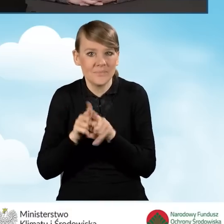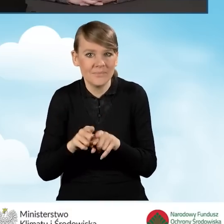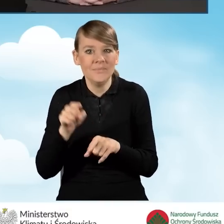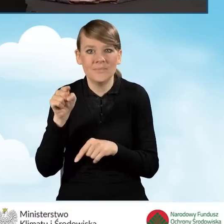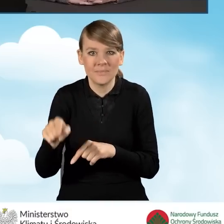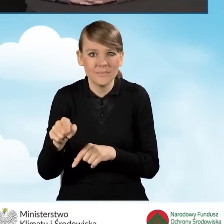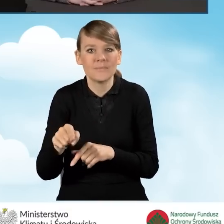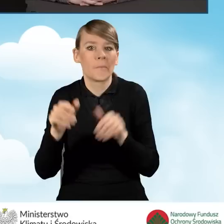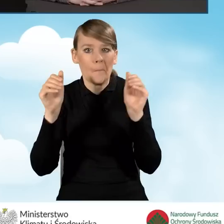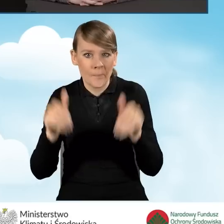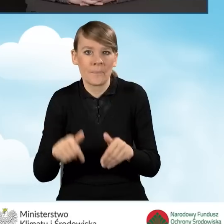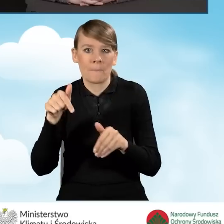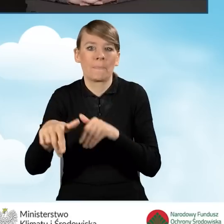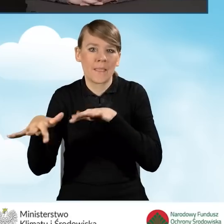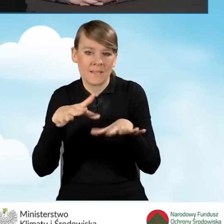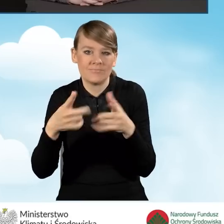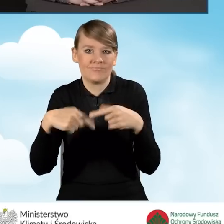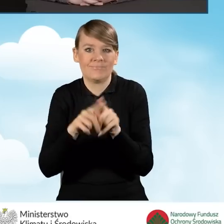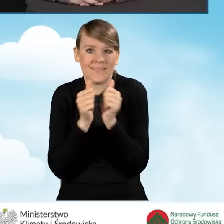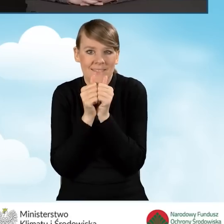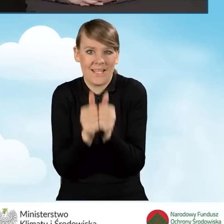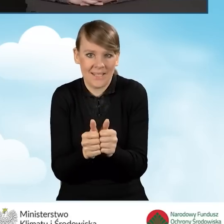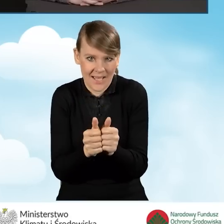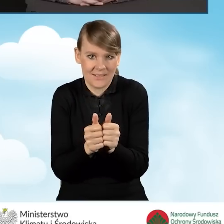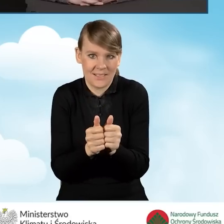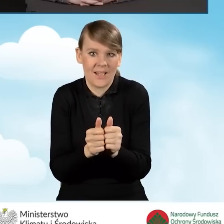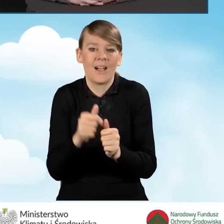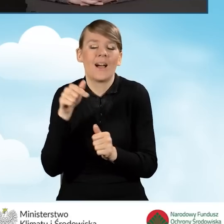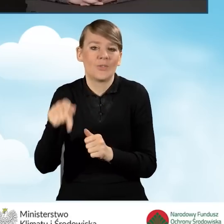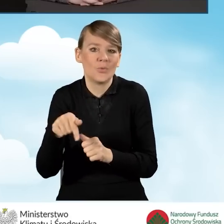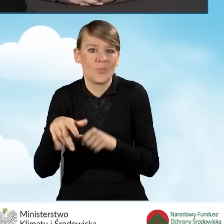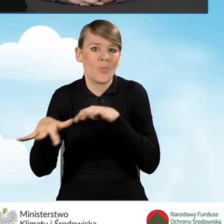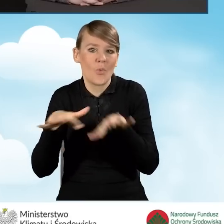miejscem realizacji zadań wynikających z punktów konsultacyjno-informacyjnych.